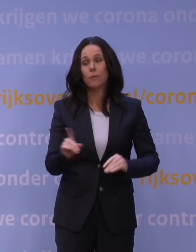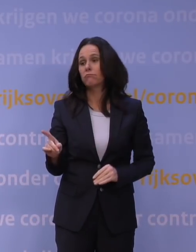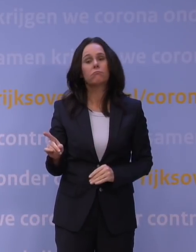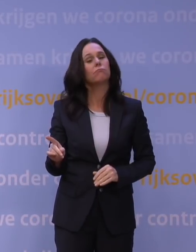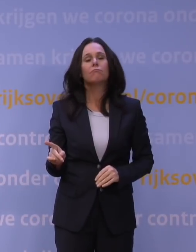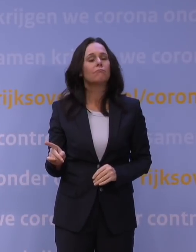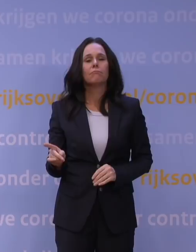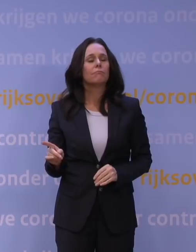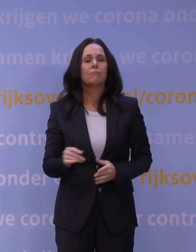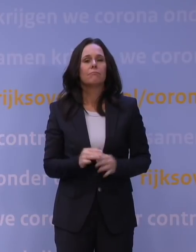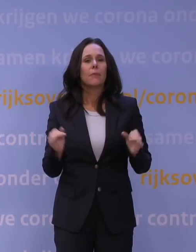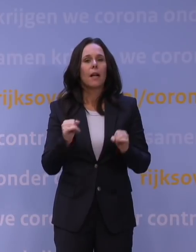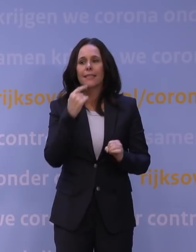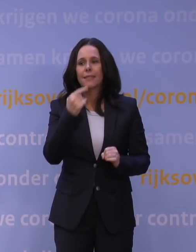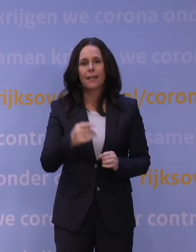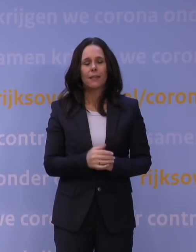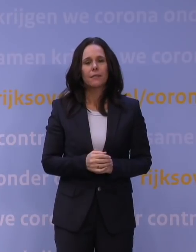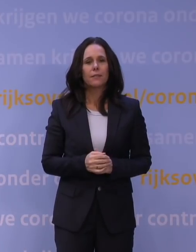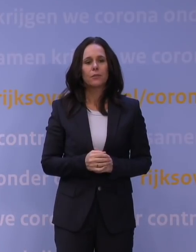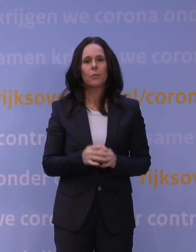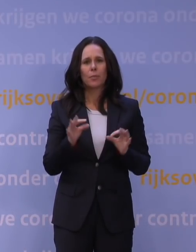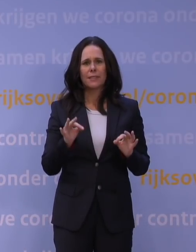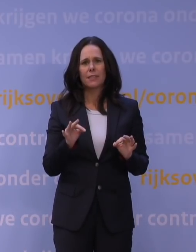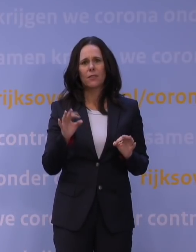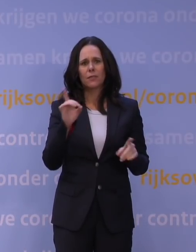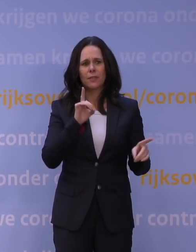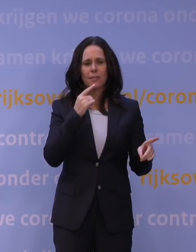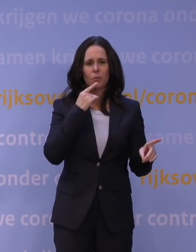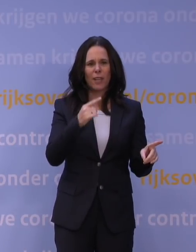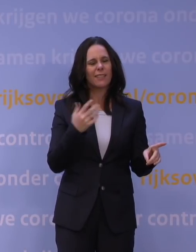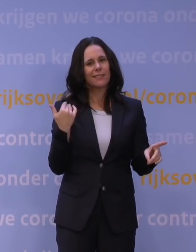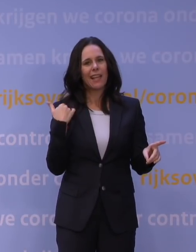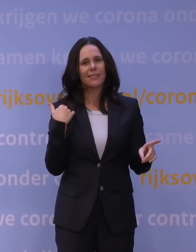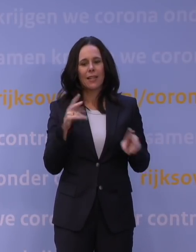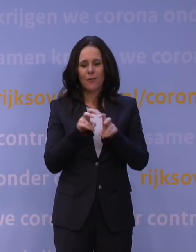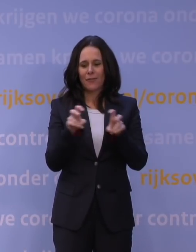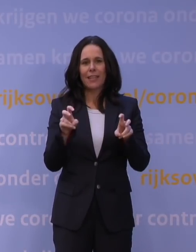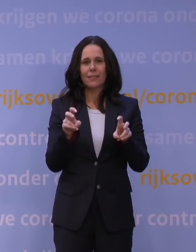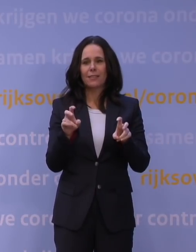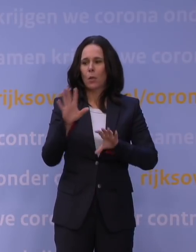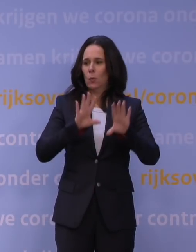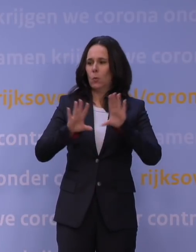Het punt is dat, precies wat Van Dissel zegt, het virus trekt een ander jasje aan, wordt minder herkenbaar, en daar heb je dan op te reageren.